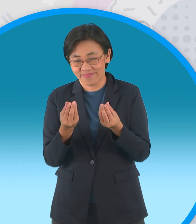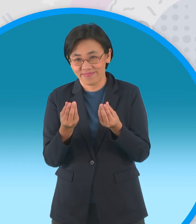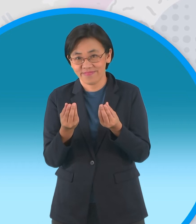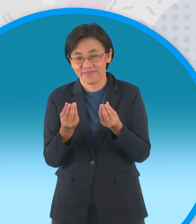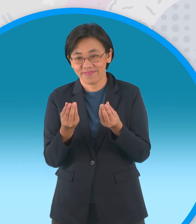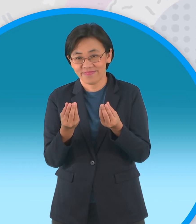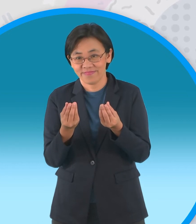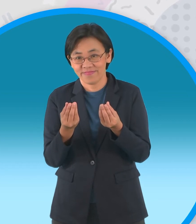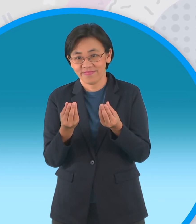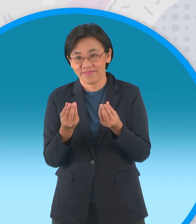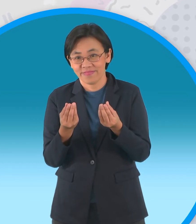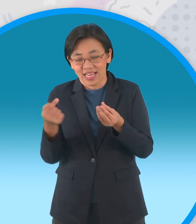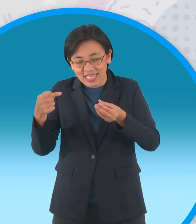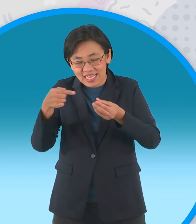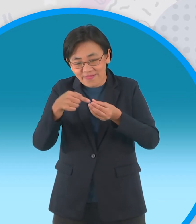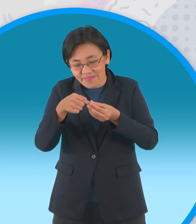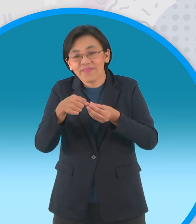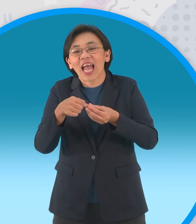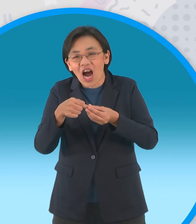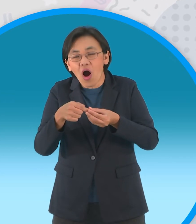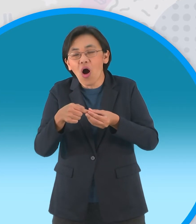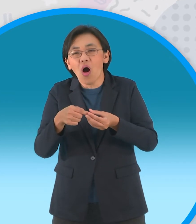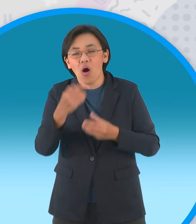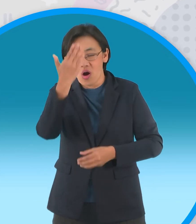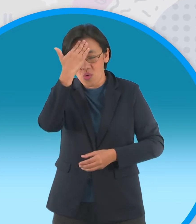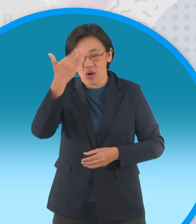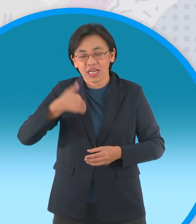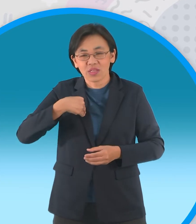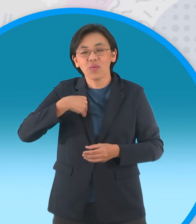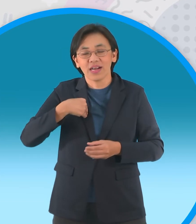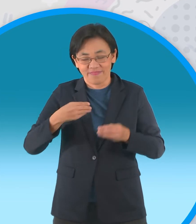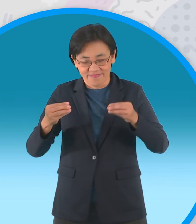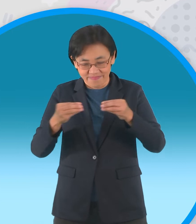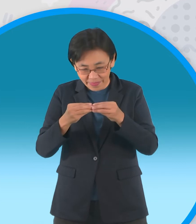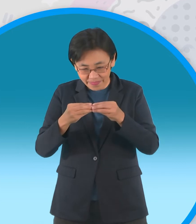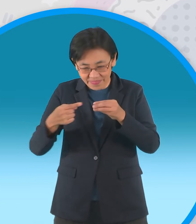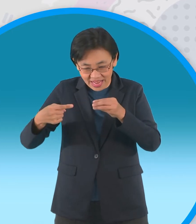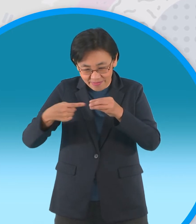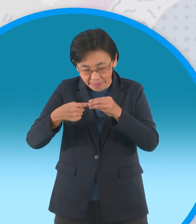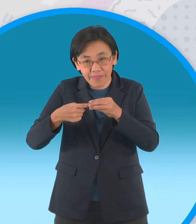น่าใช้ดามส่วนหัวกับส่วนตัวนะครับให้ติด กัน